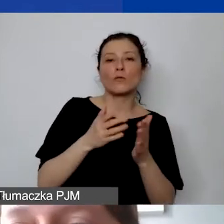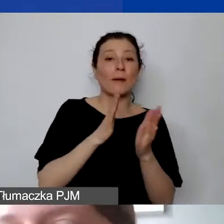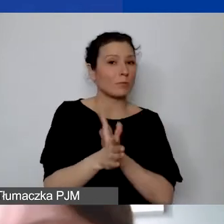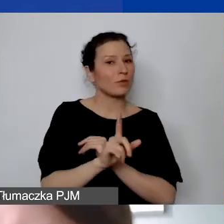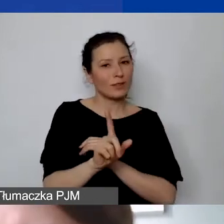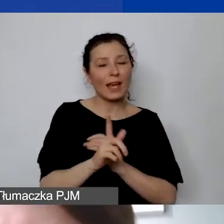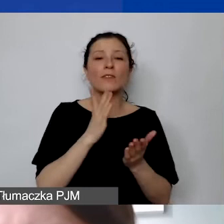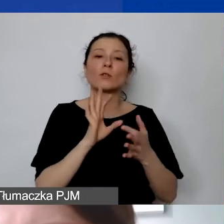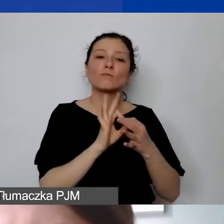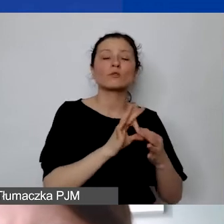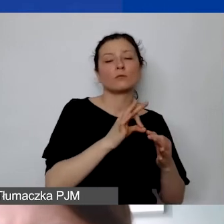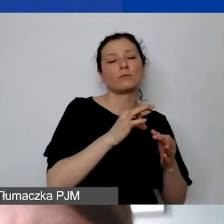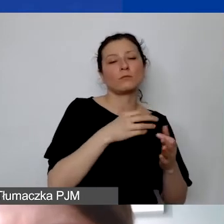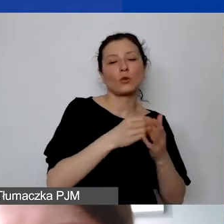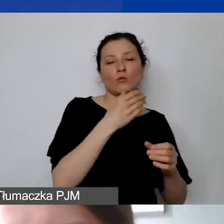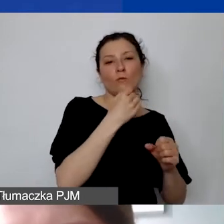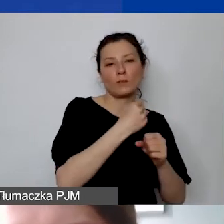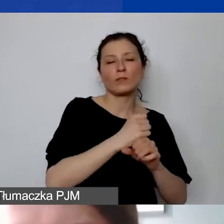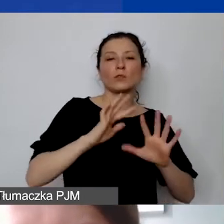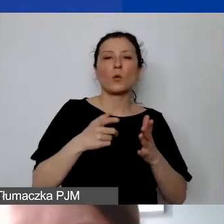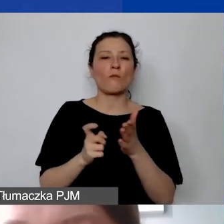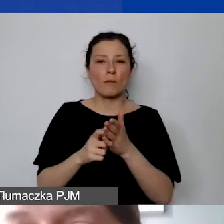Ale to też jest wymóg i zasada narzucona przez donorów,